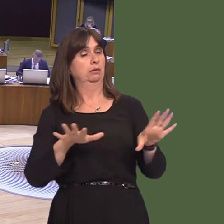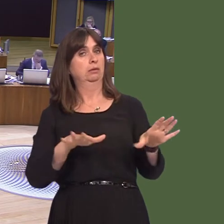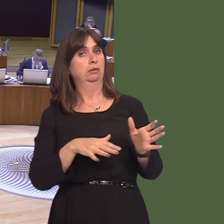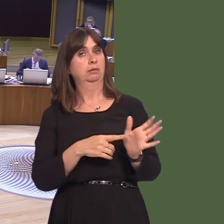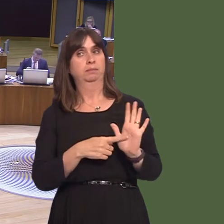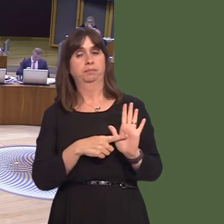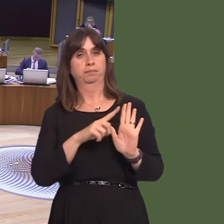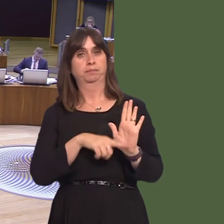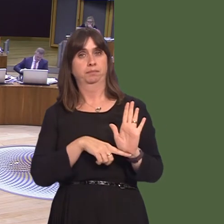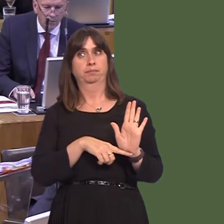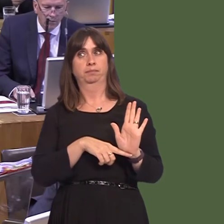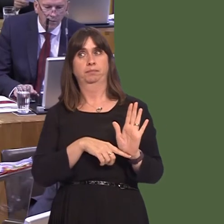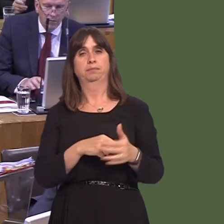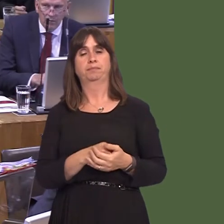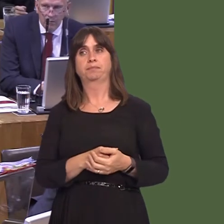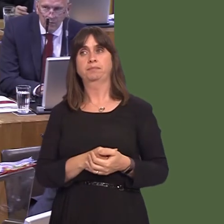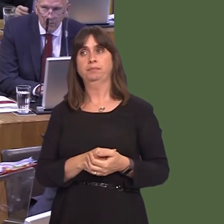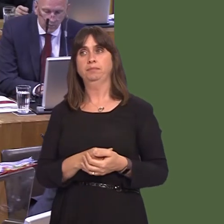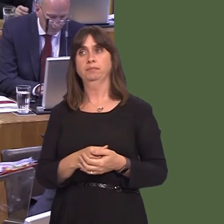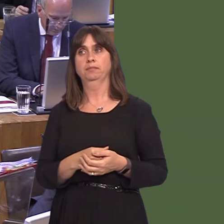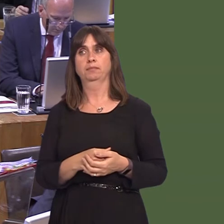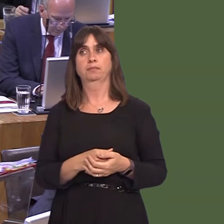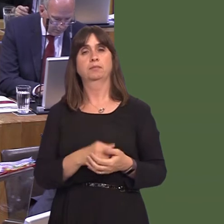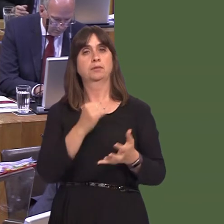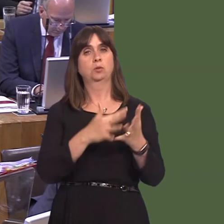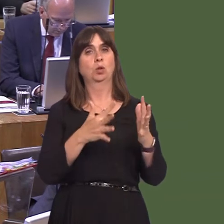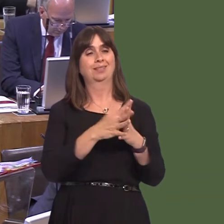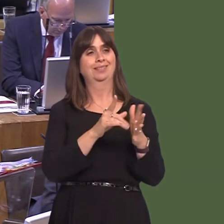the answer I gave to the Member for Swansea East. That's aimed at community and voluntary